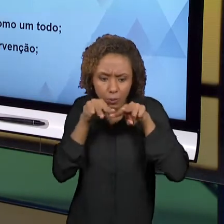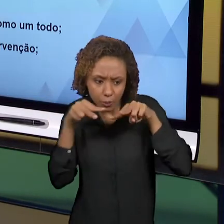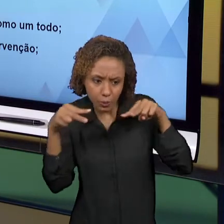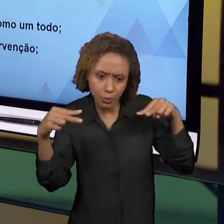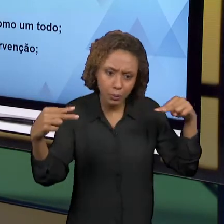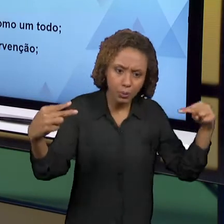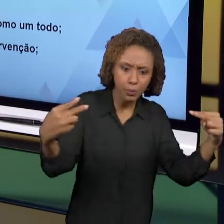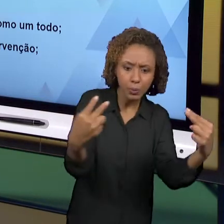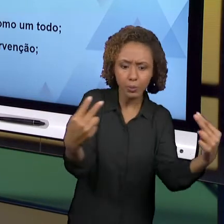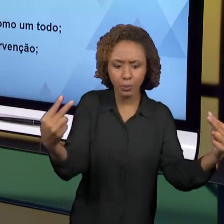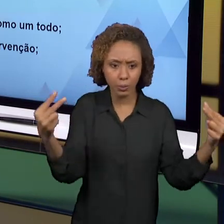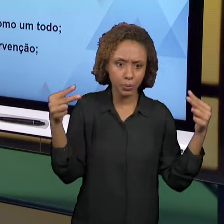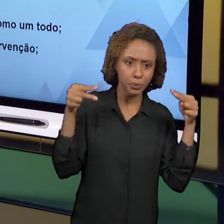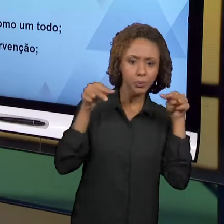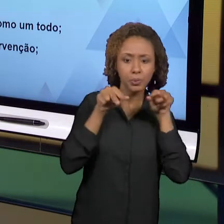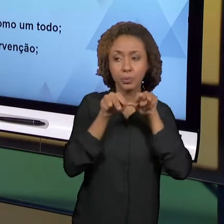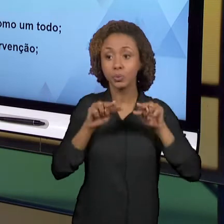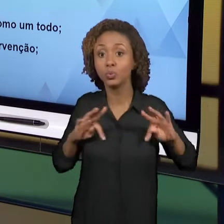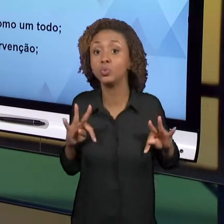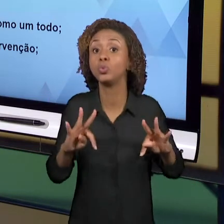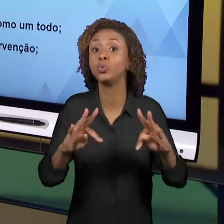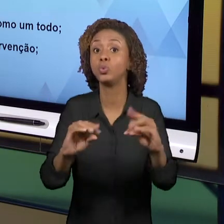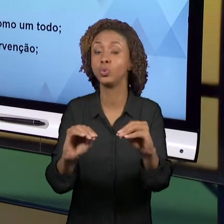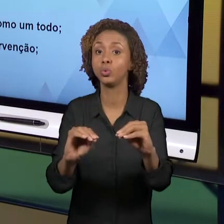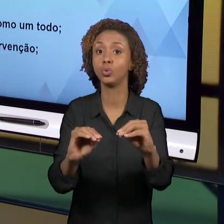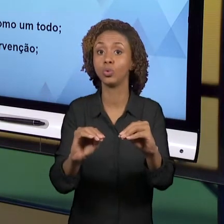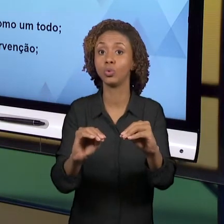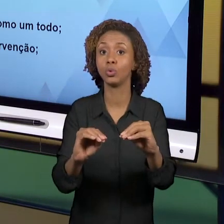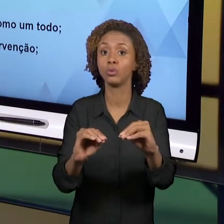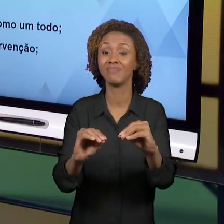GENTE PODE TER UMA VISÃO EQUIVOCADA, UMA VISÃO